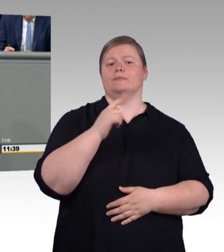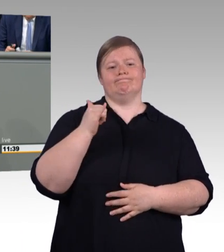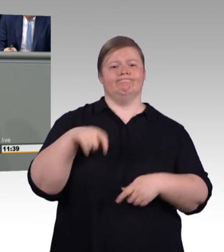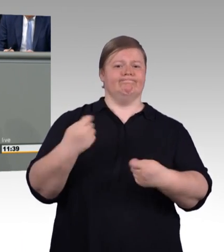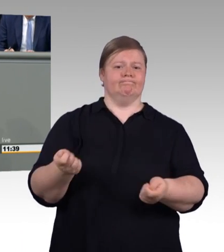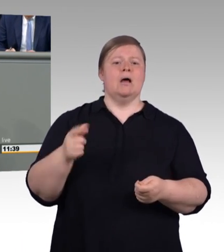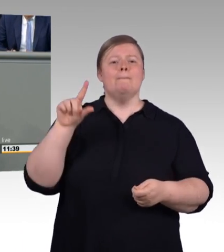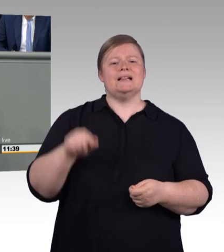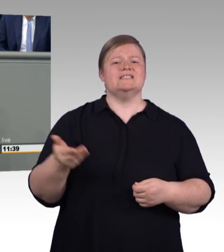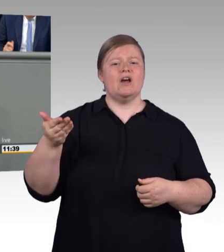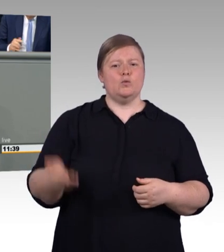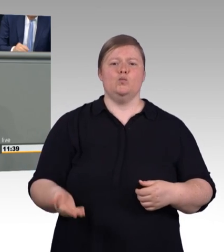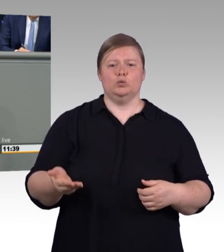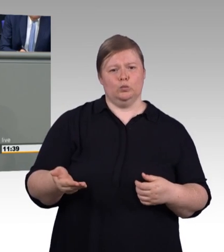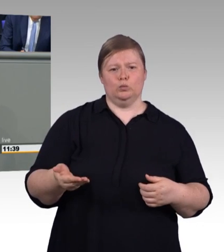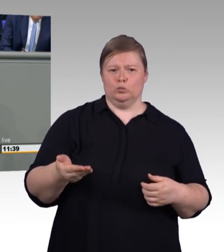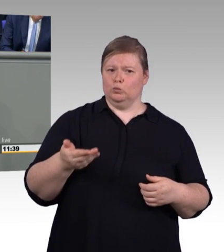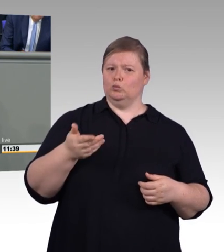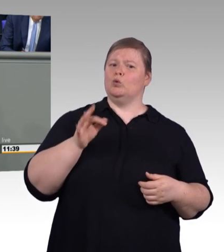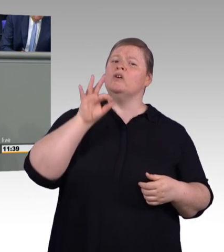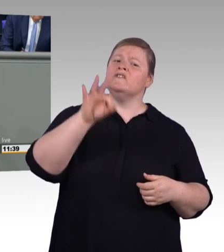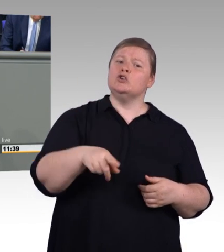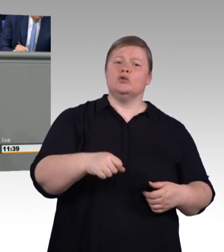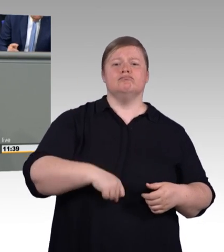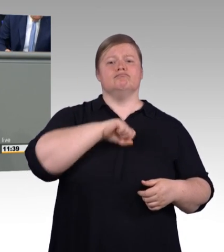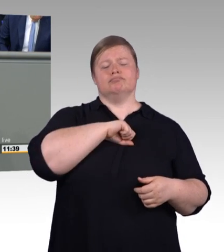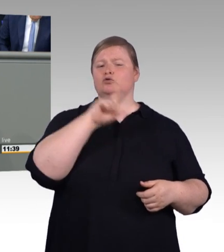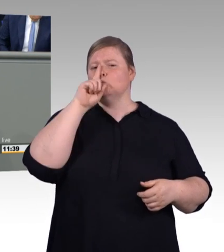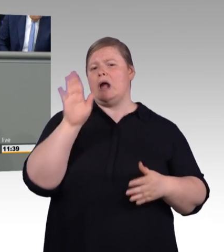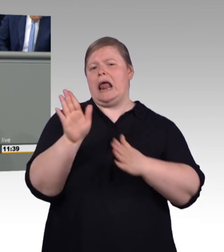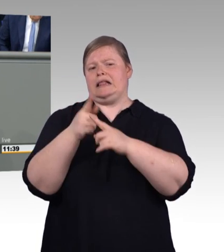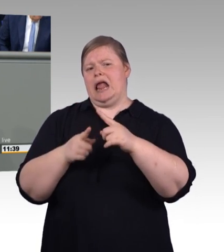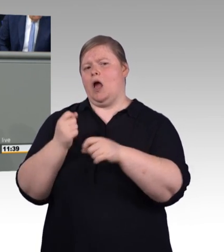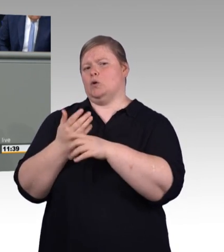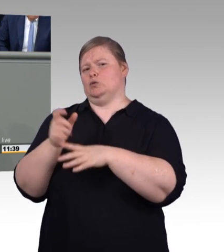und die Betriebe hier nicht unter Generalverdacht stellen, meine sehr geehrten Damen und Herren. (Beifall und Zwischenrufe)